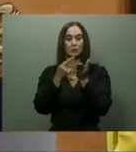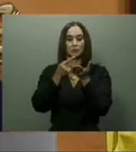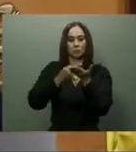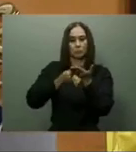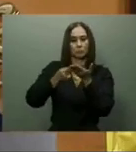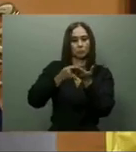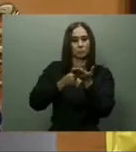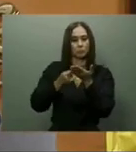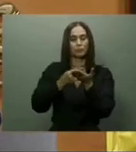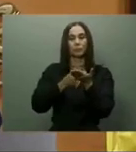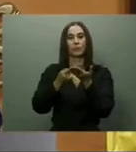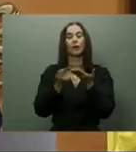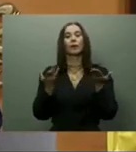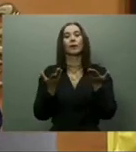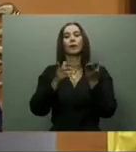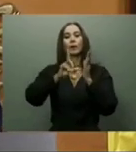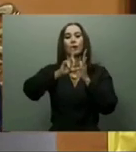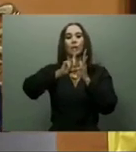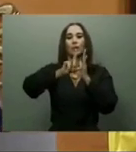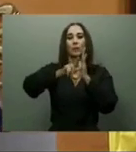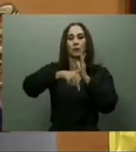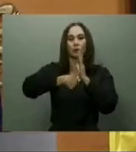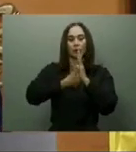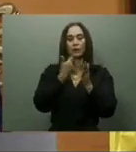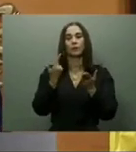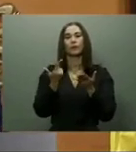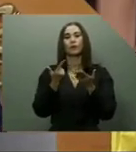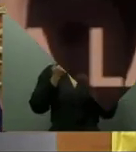la promesa hecha por el mandatario. Turismo.